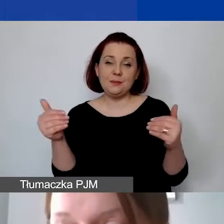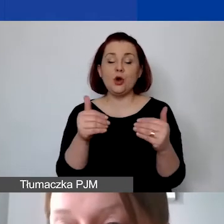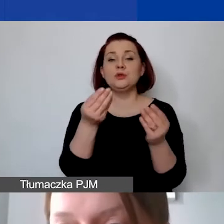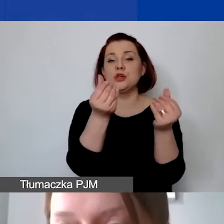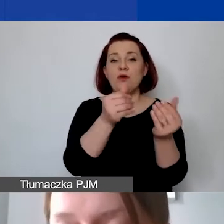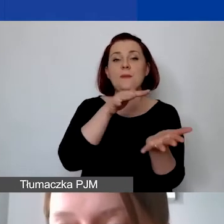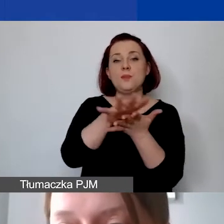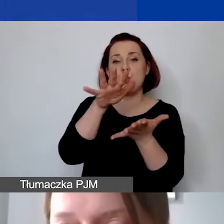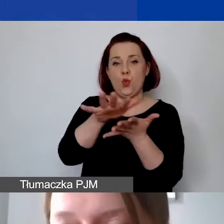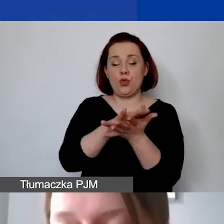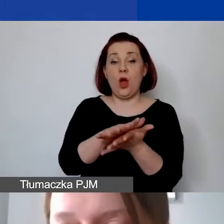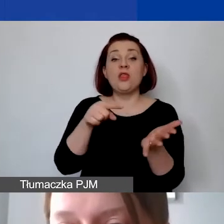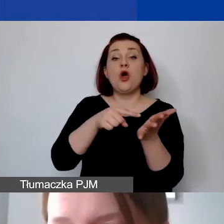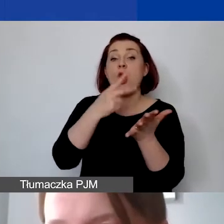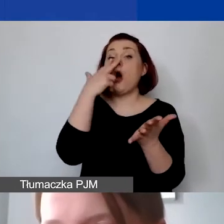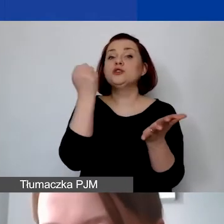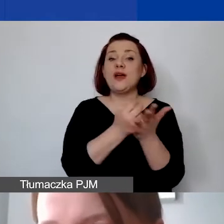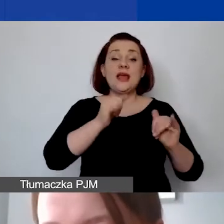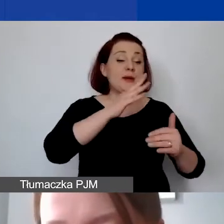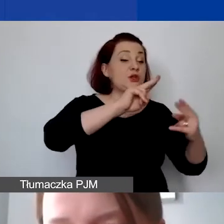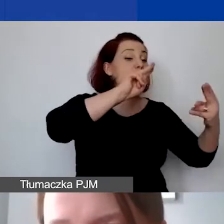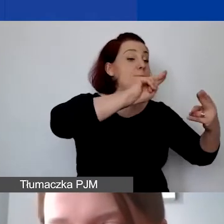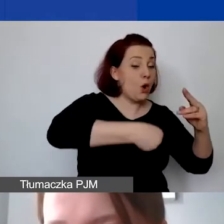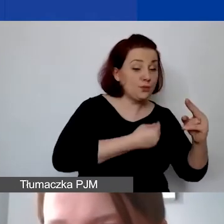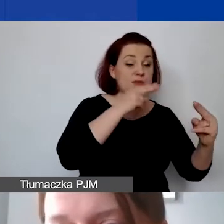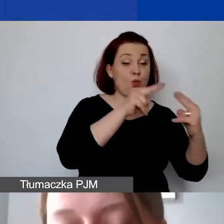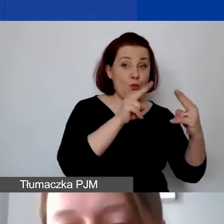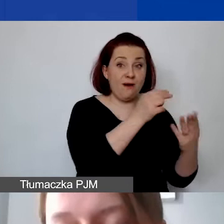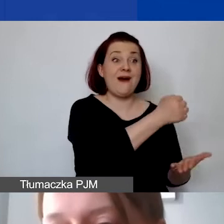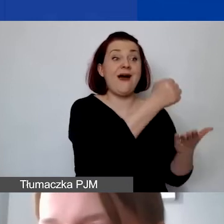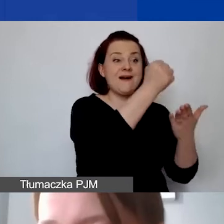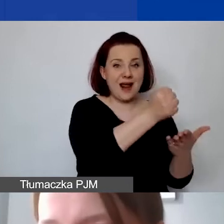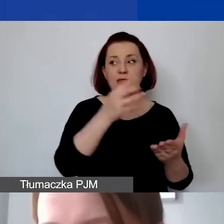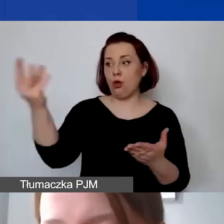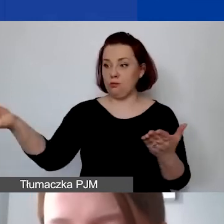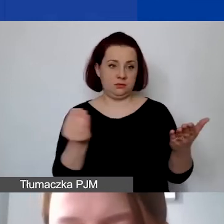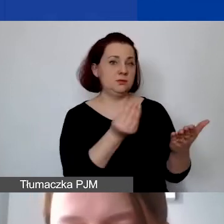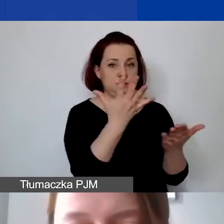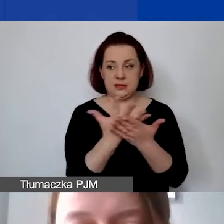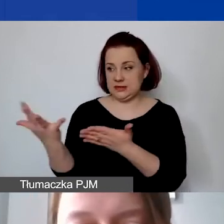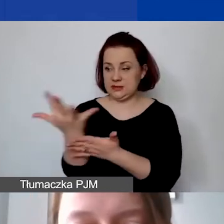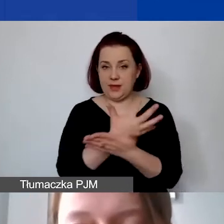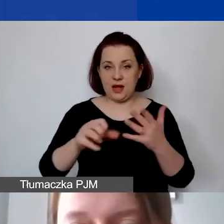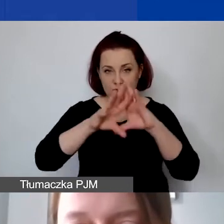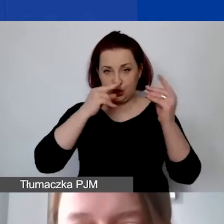Takie oświadczenia na poziomie podpisywania umowy grantowej będziemy od państwa już formalnie zbierać